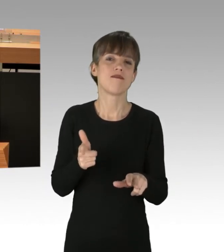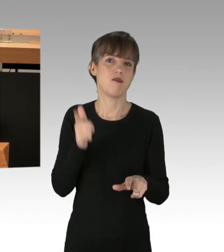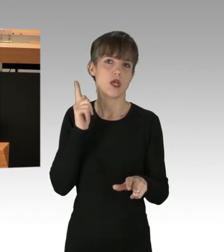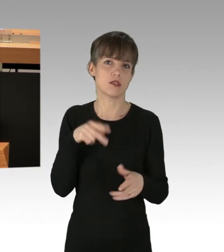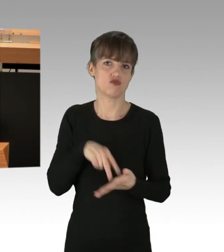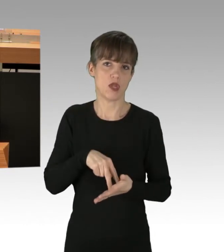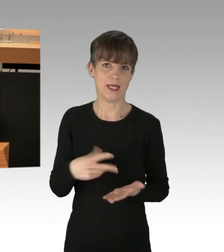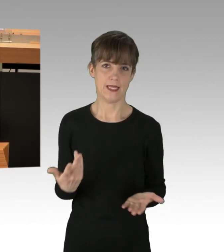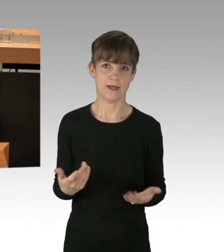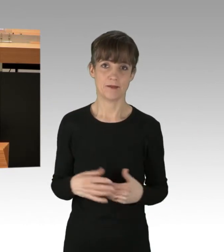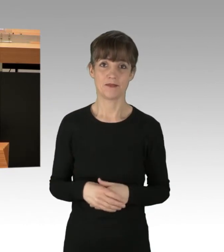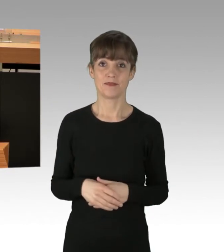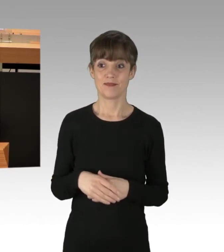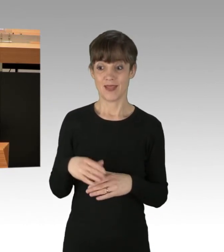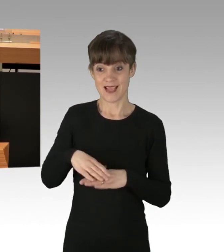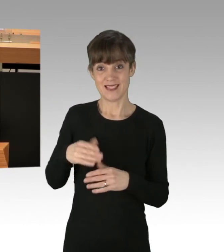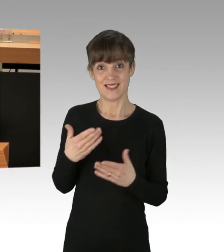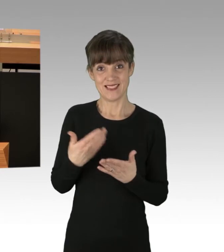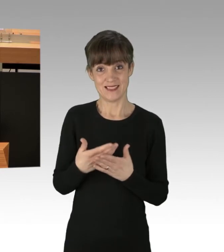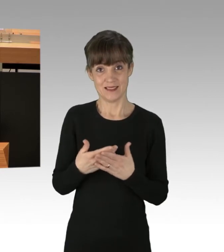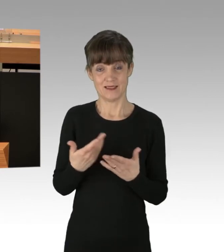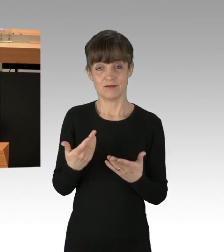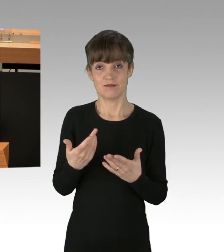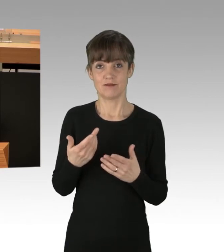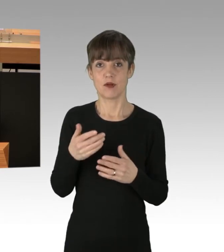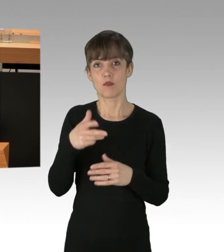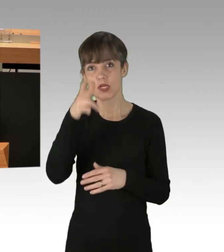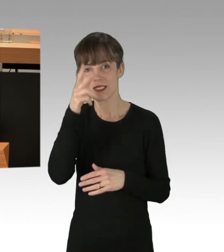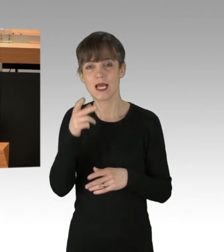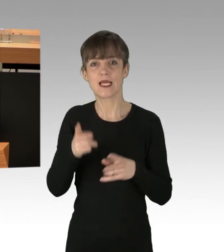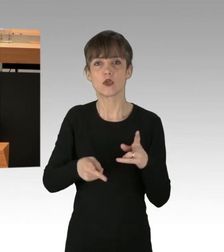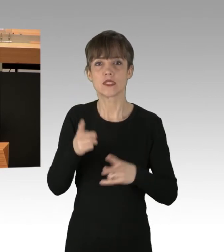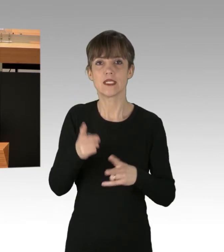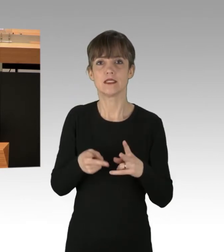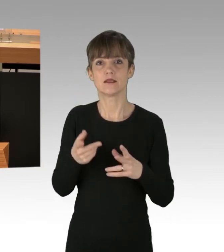Wir unterstützen Polizei und Justiz dabei, diese Blockaden zu unterbinden